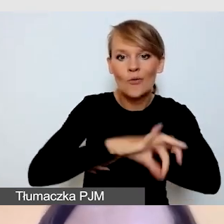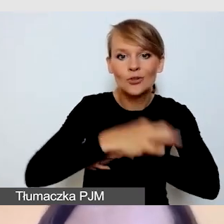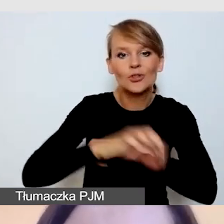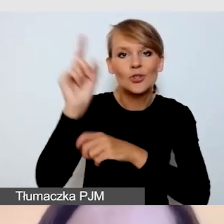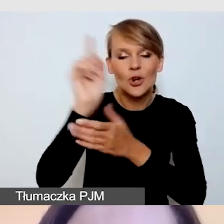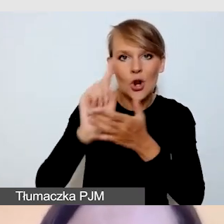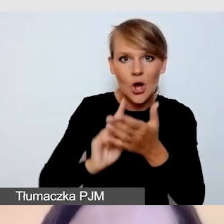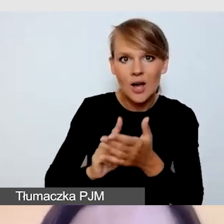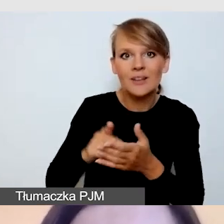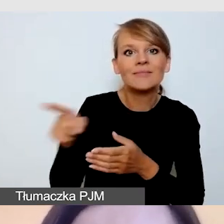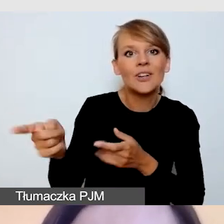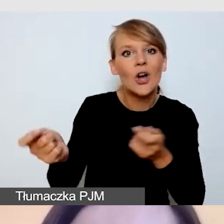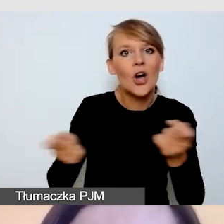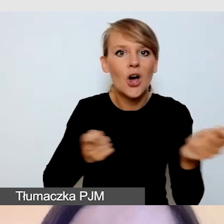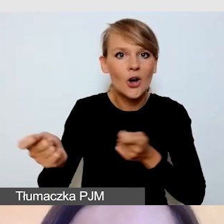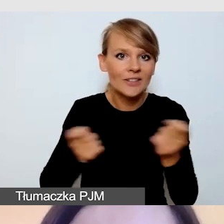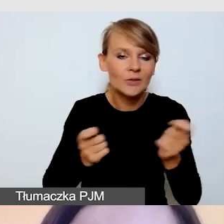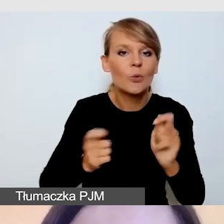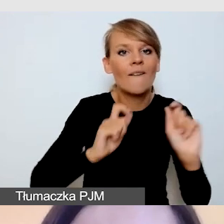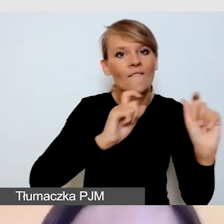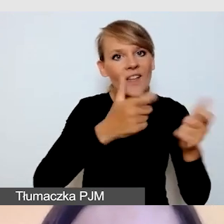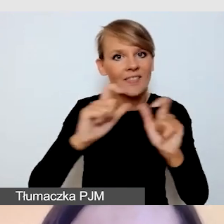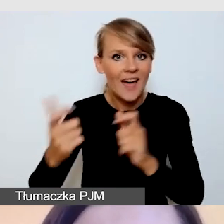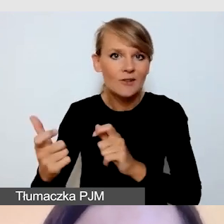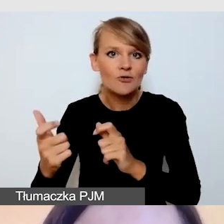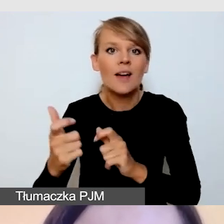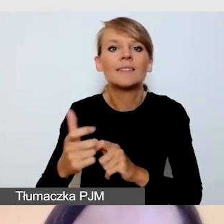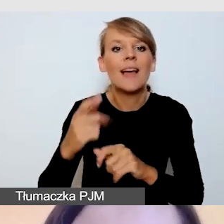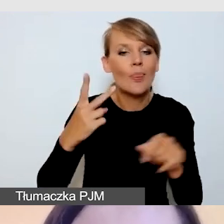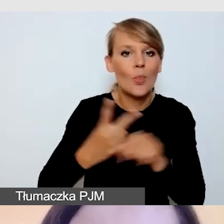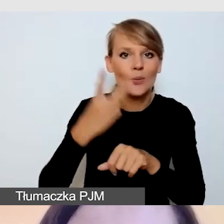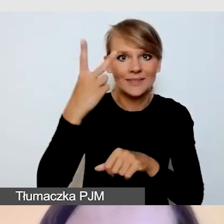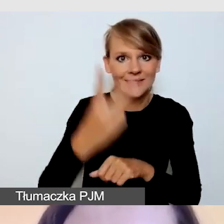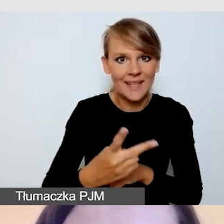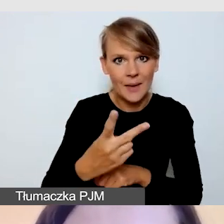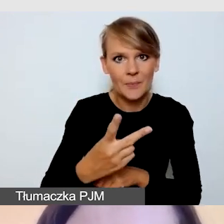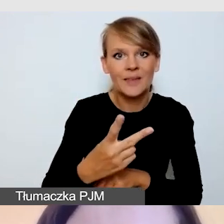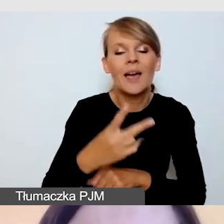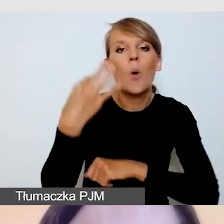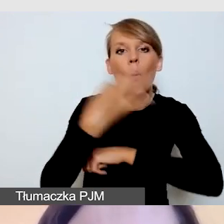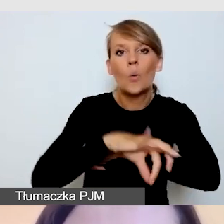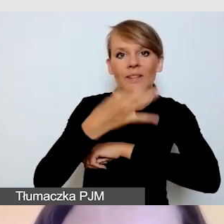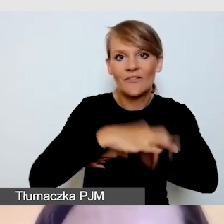Koordynuje wydarzenia dostępne na Uniwersytecie Śląskim,